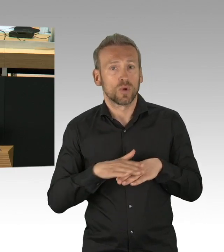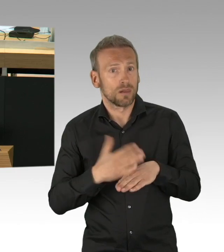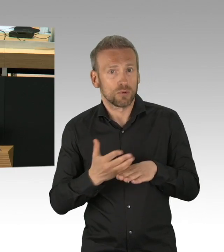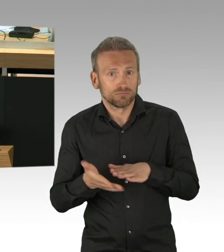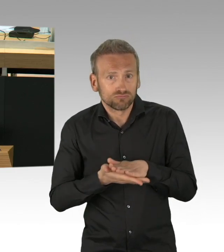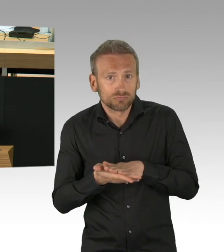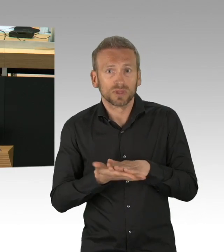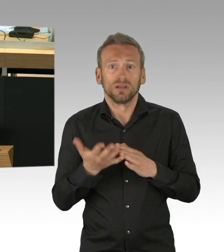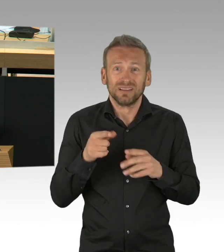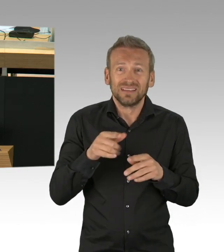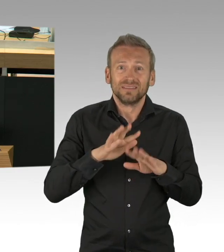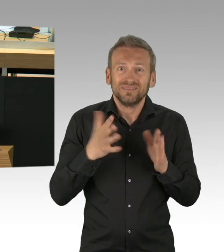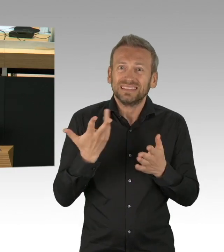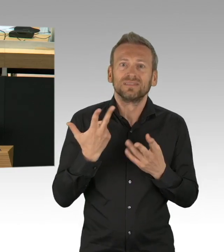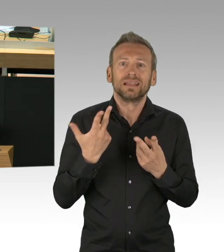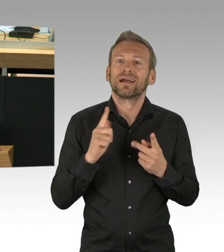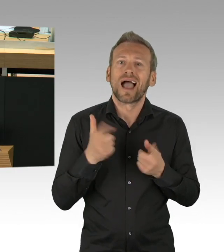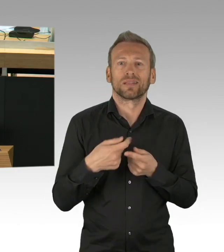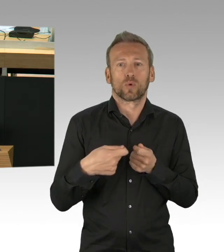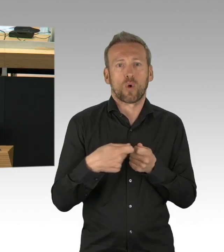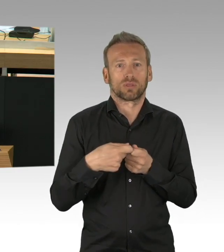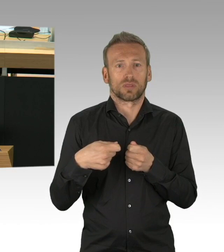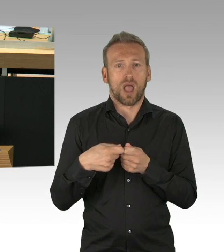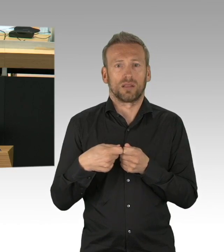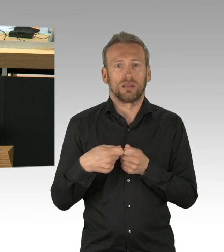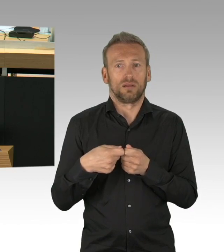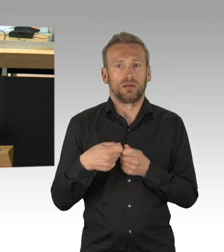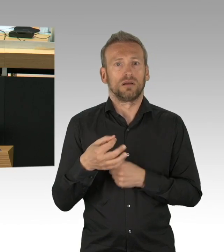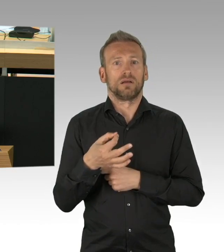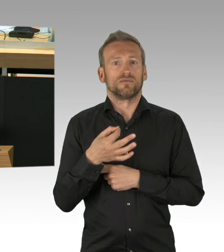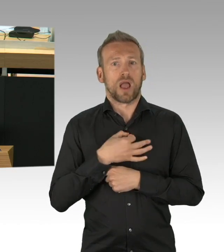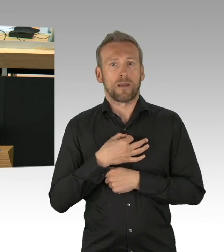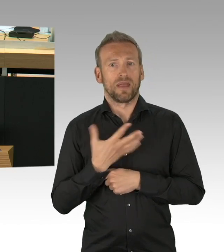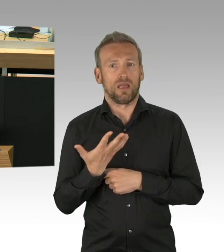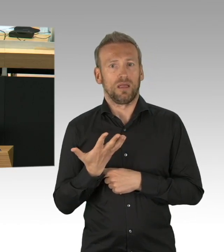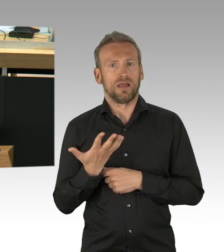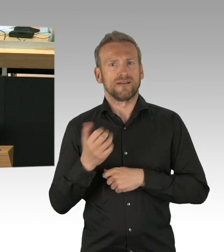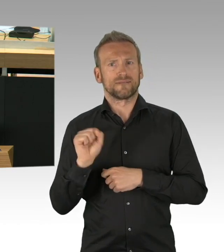beinahe größer als das Virus selbst. Existenzängste, vor allem im Hotel und Gaststättenbereich